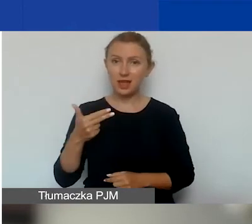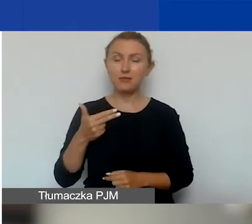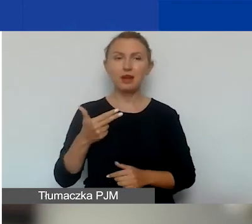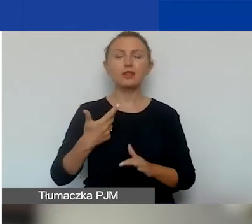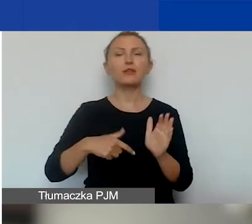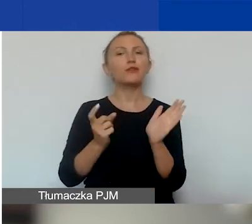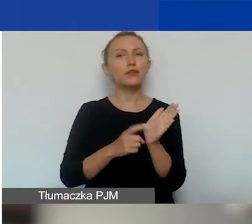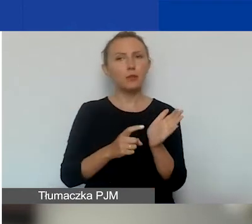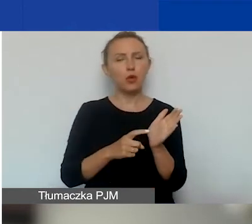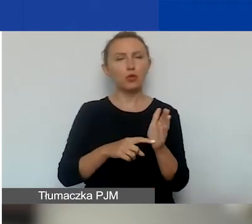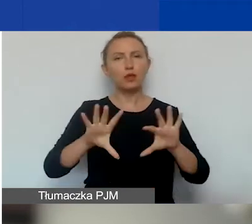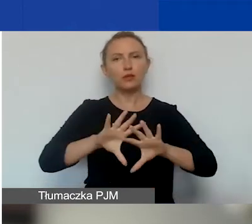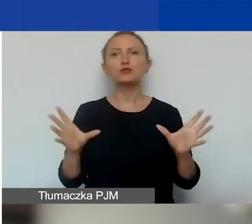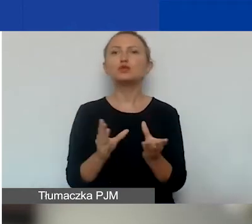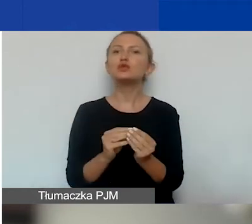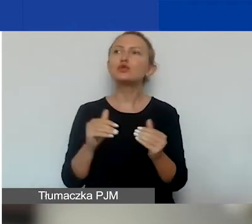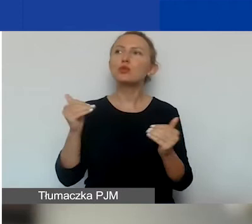właściwie wszystkiego się można dowiedzieć.